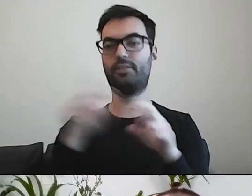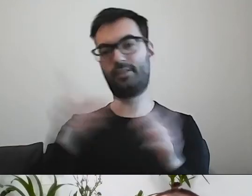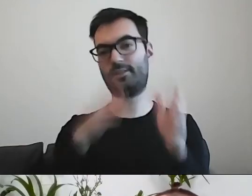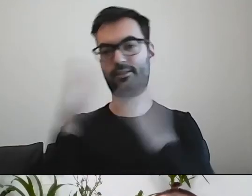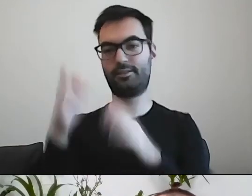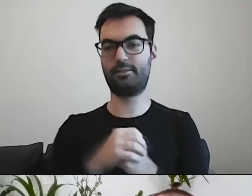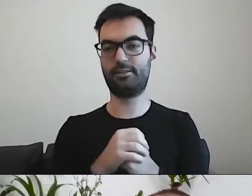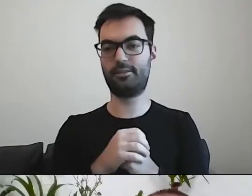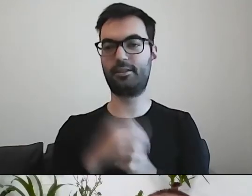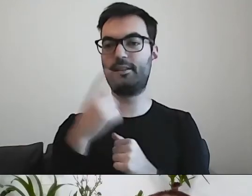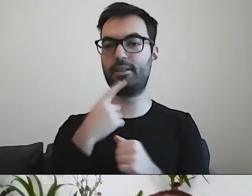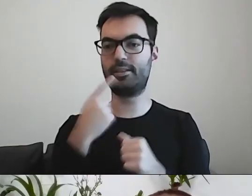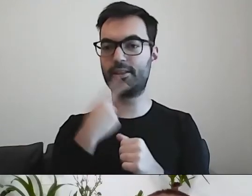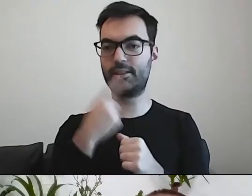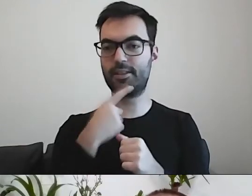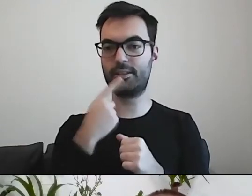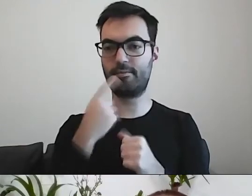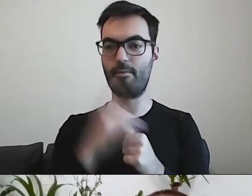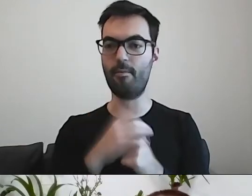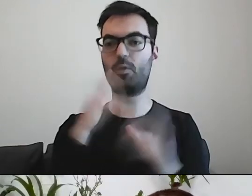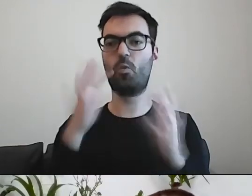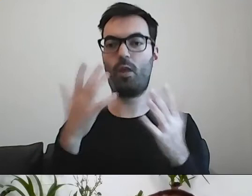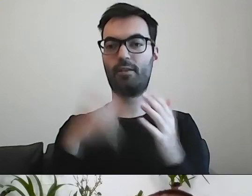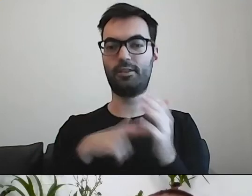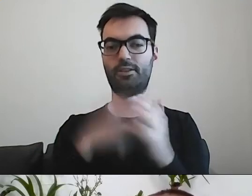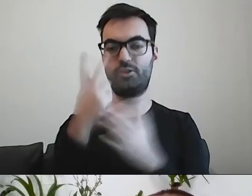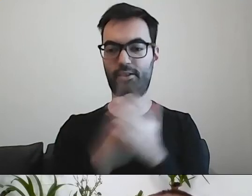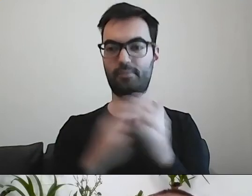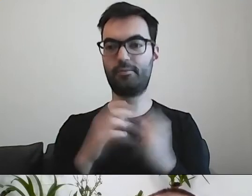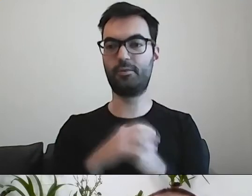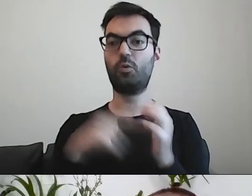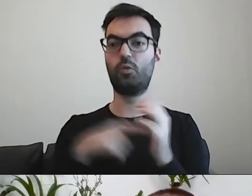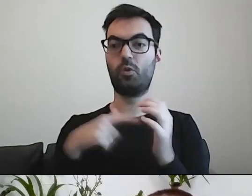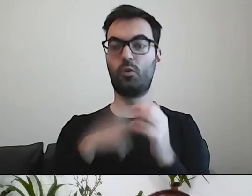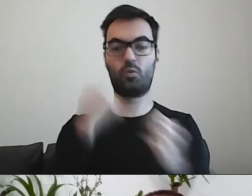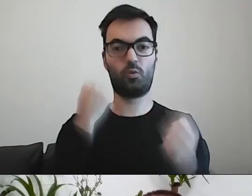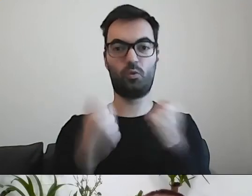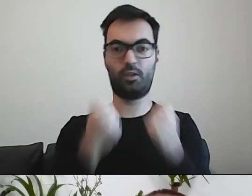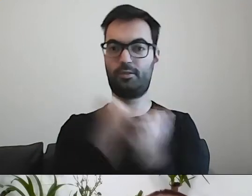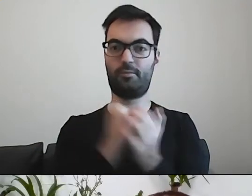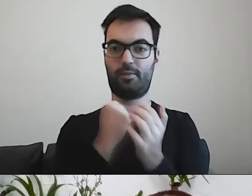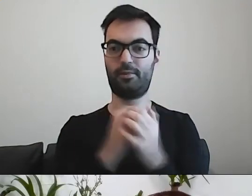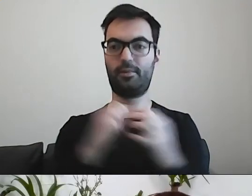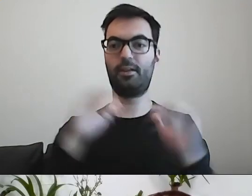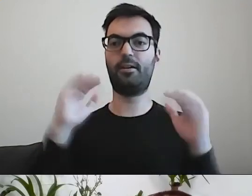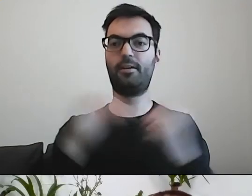czyli języka łatwego do czytania. To jest trudniejsza kwestia. Mniej oczywista.